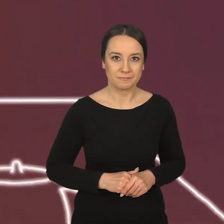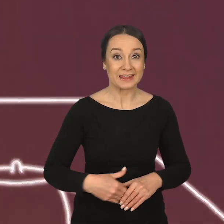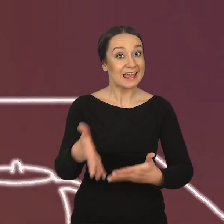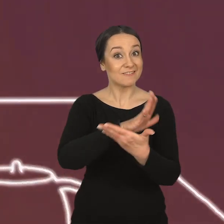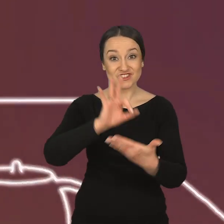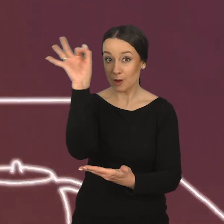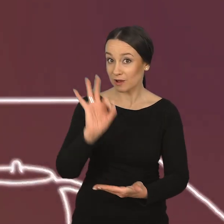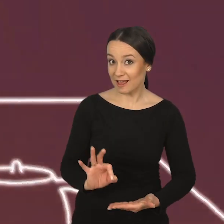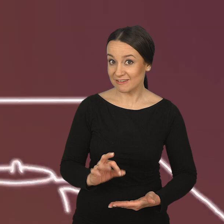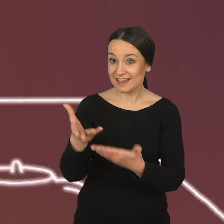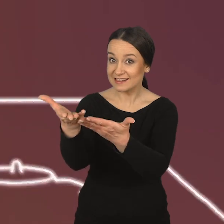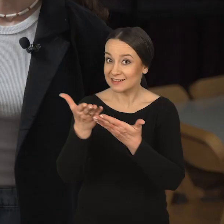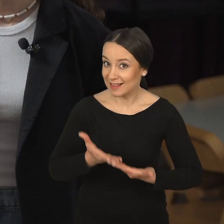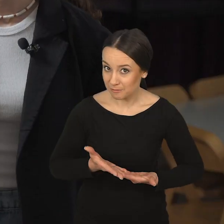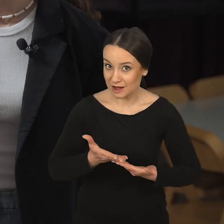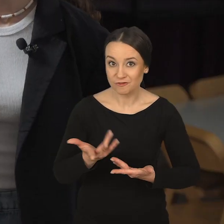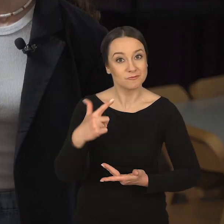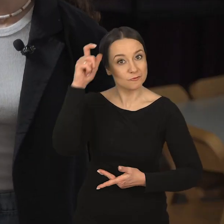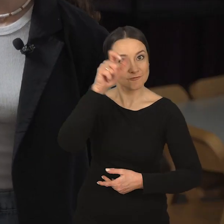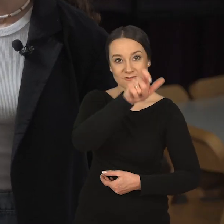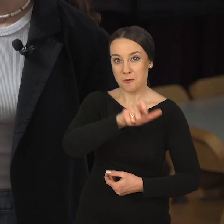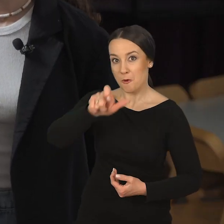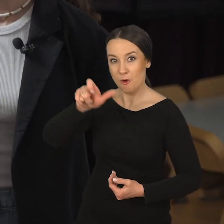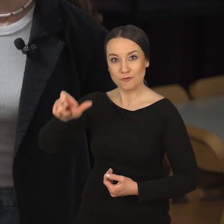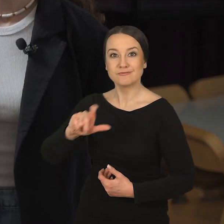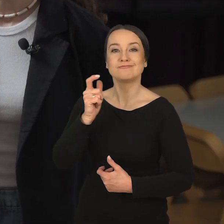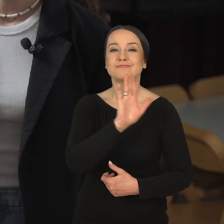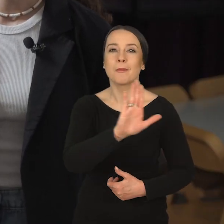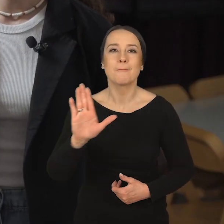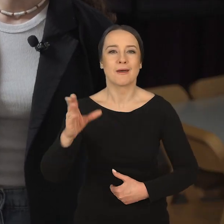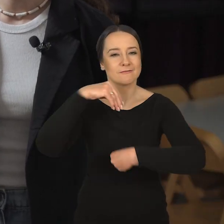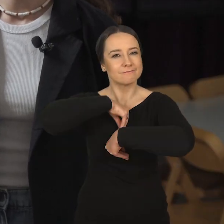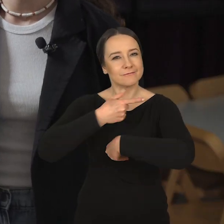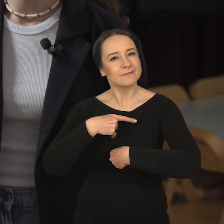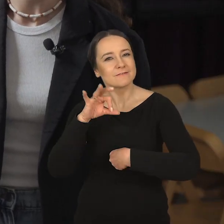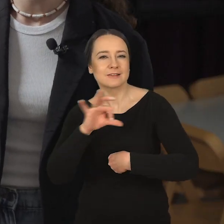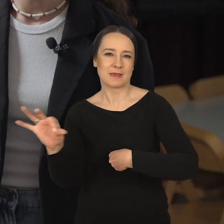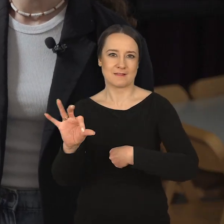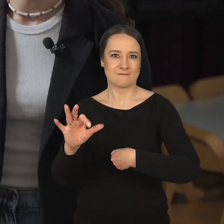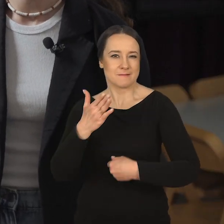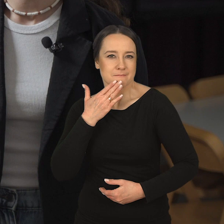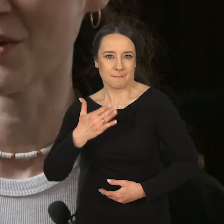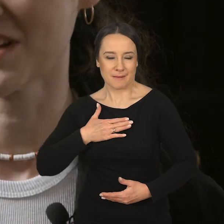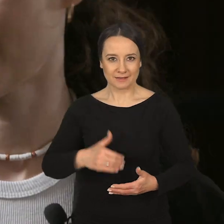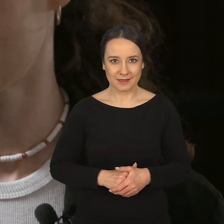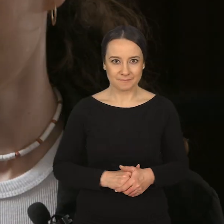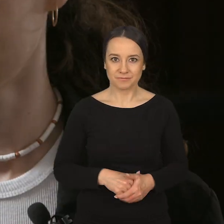Na Wydział Grafiki zapraszamy w szczególności osoby, które posiadają pewien specyficzny obszar pasji.